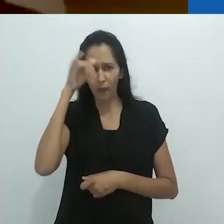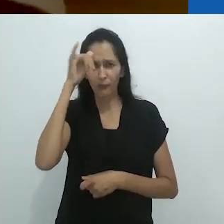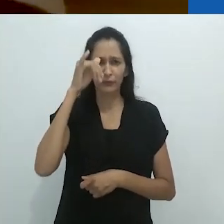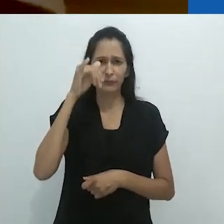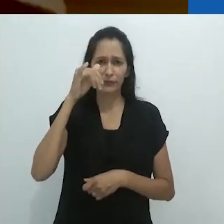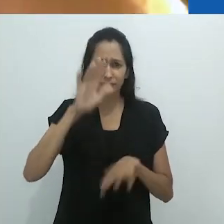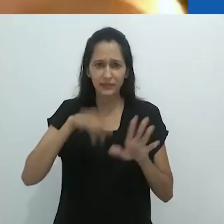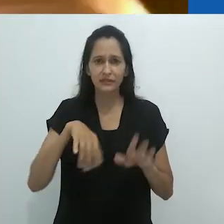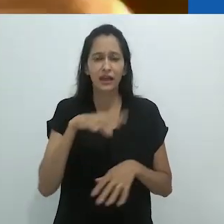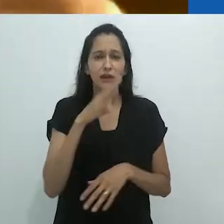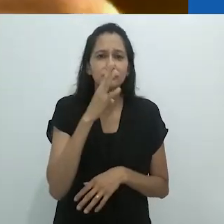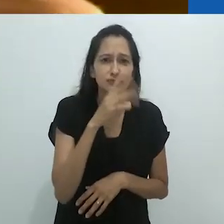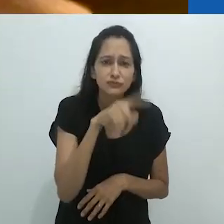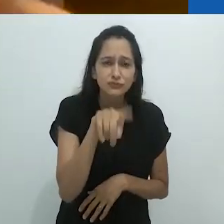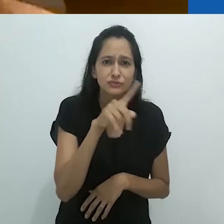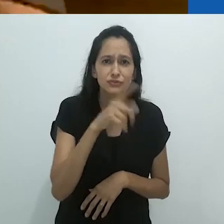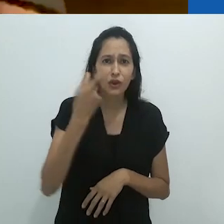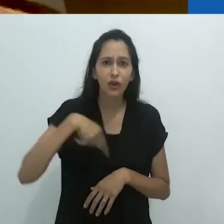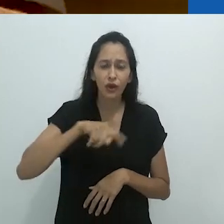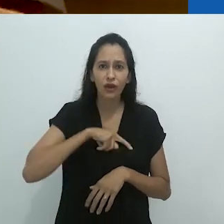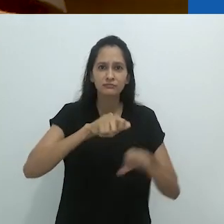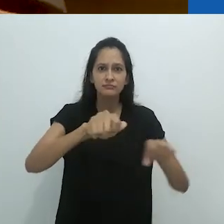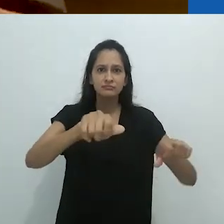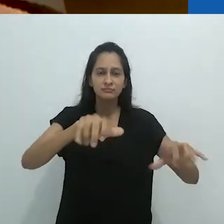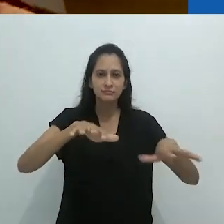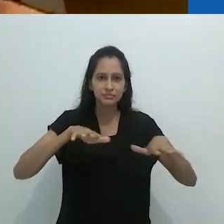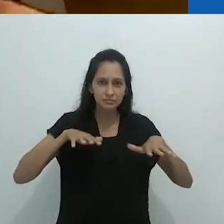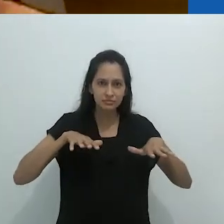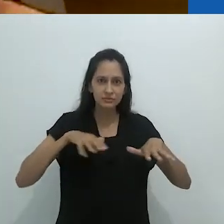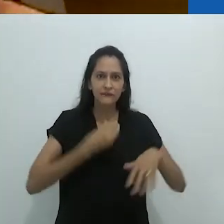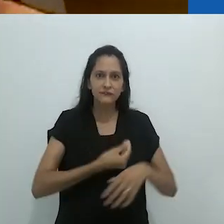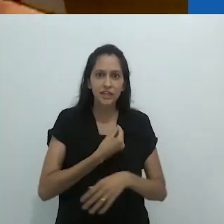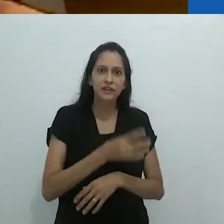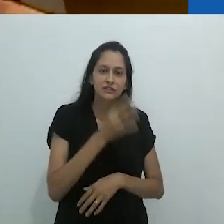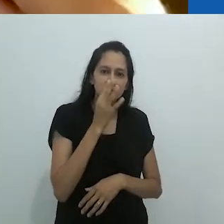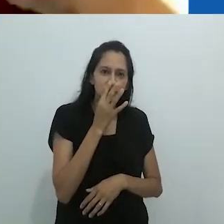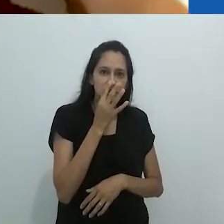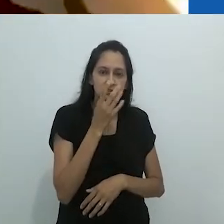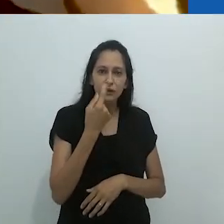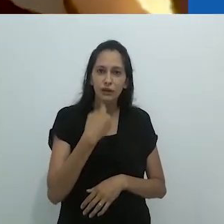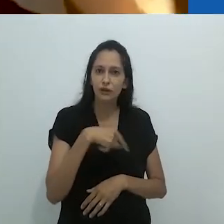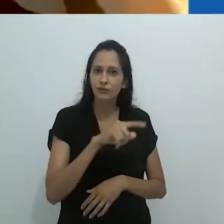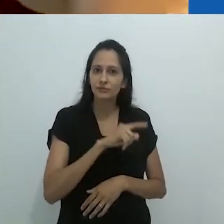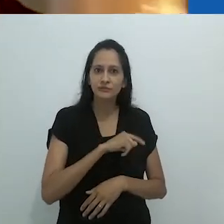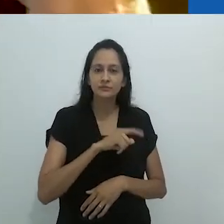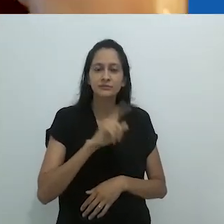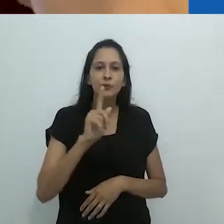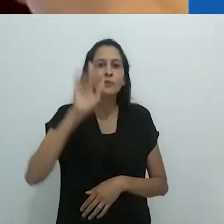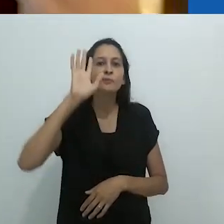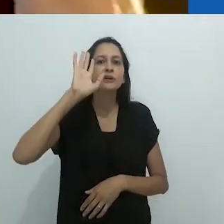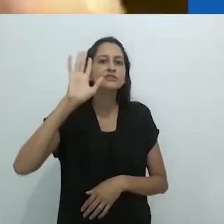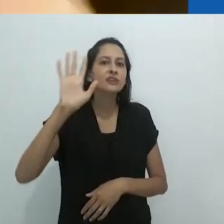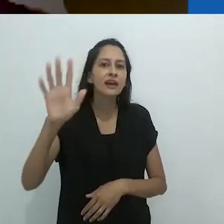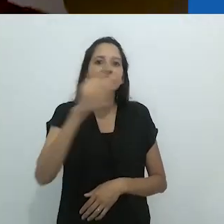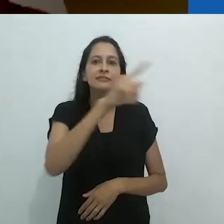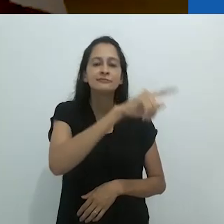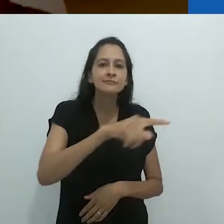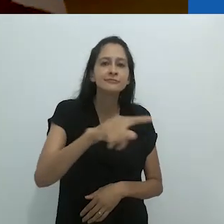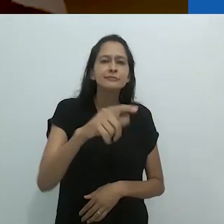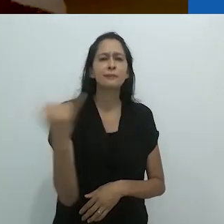estúpidos, idiotas na plateia, não tínhamos a menor ideia